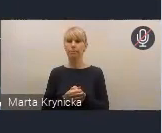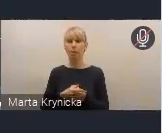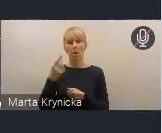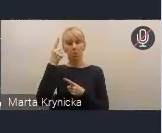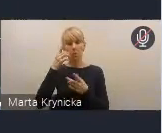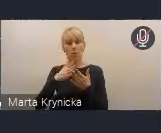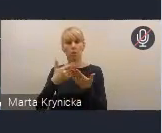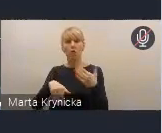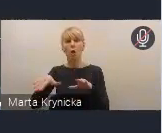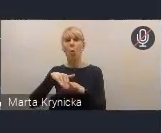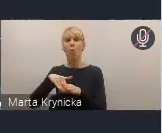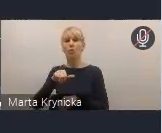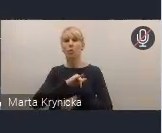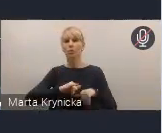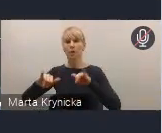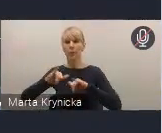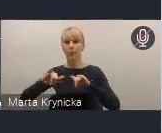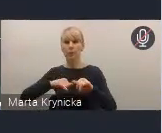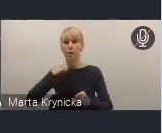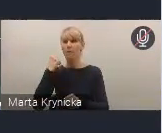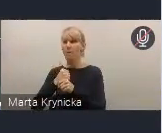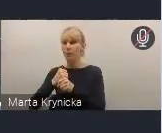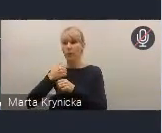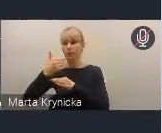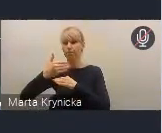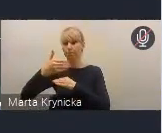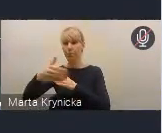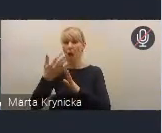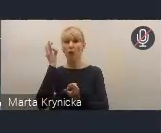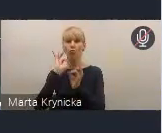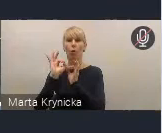w wypracowaniu tych dalszych szczegółowych rozwiązań,